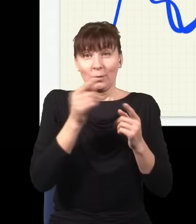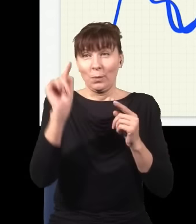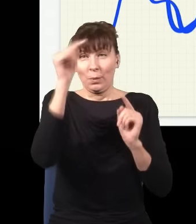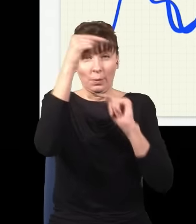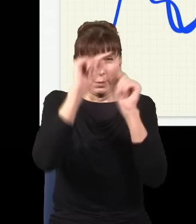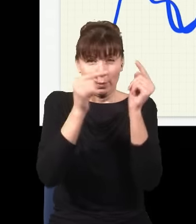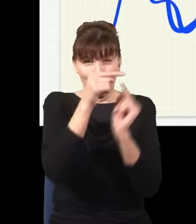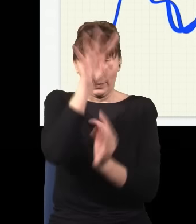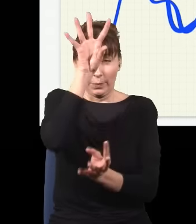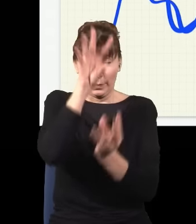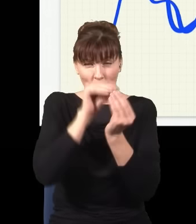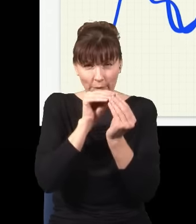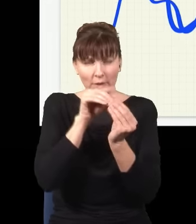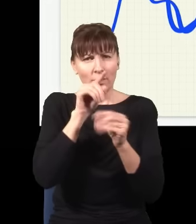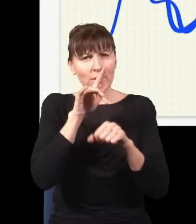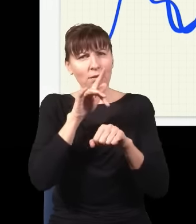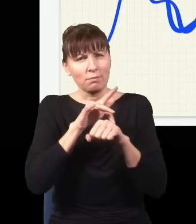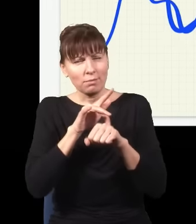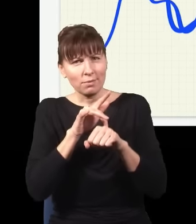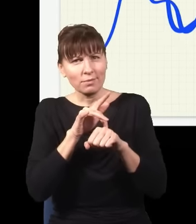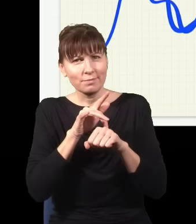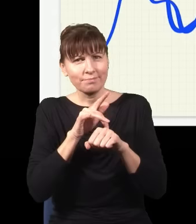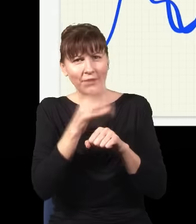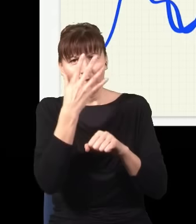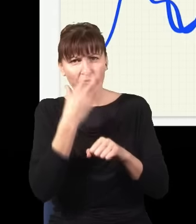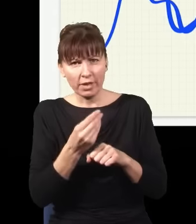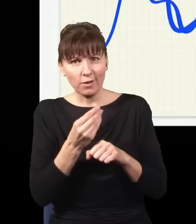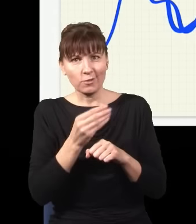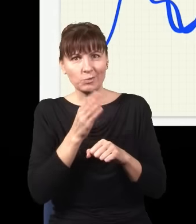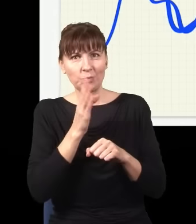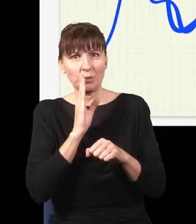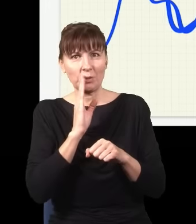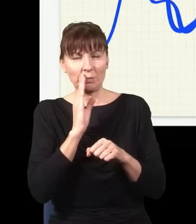to się okazuje, że efektywnie to wygląda, tak jak gdyby światło się poruszało po linii prostej,